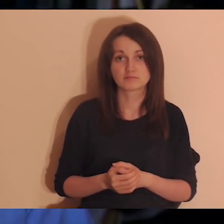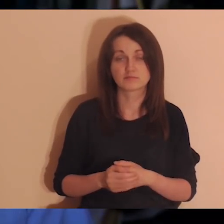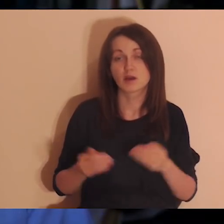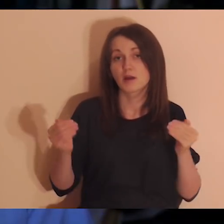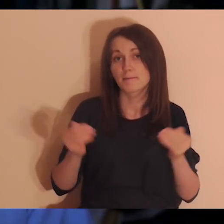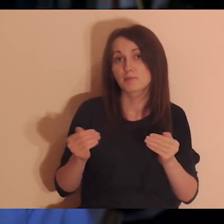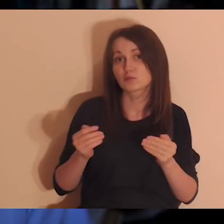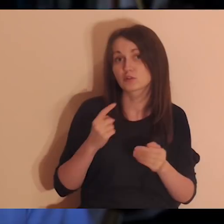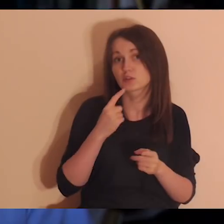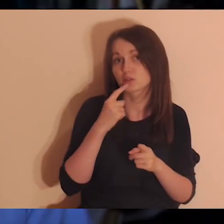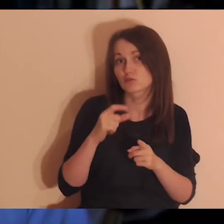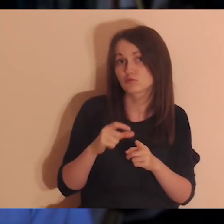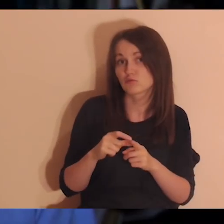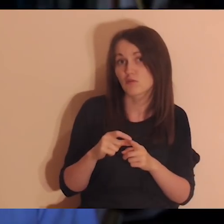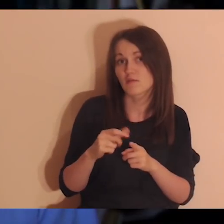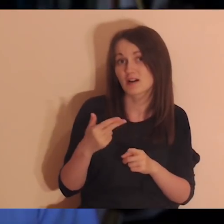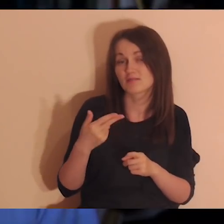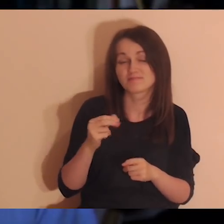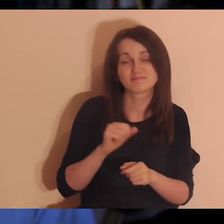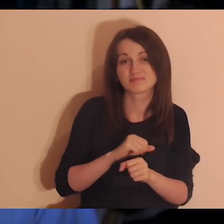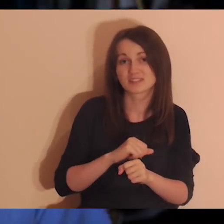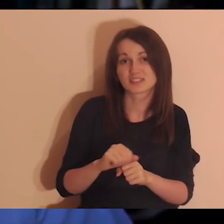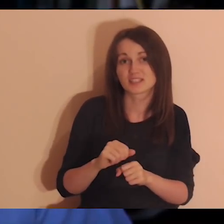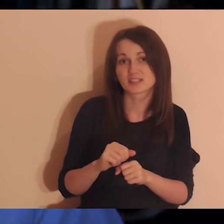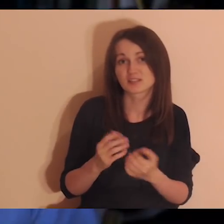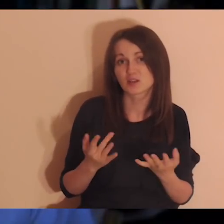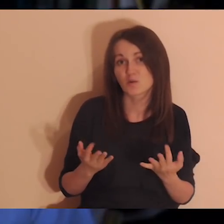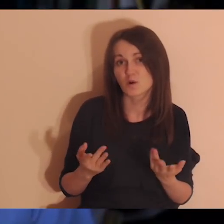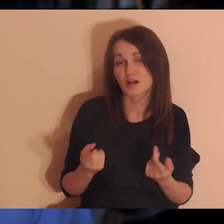Te słowa mogły nie paść, bo nie jest prosto tak mówić -